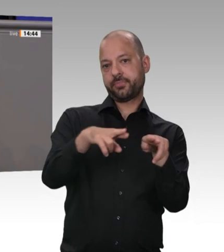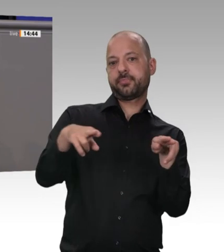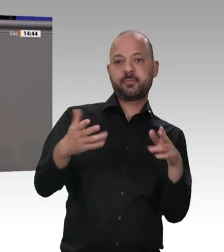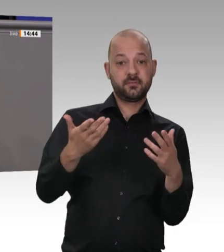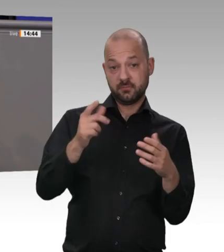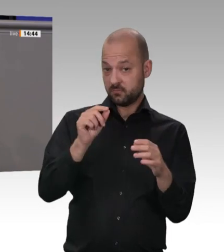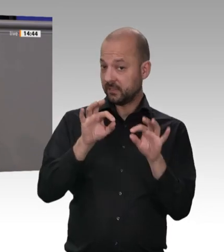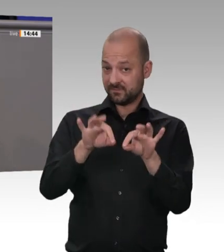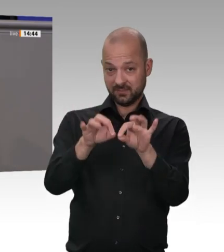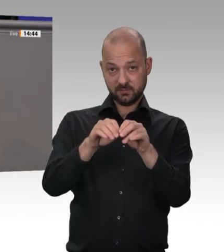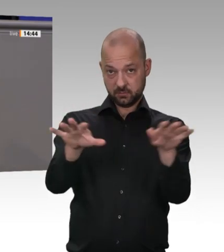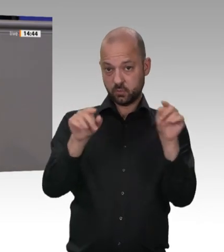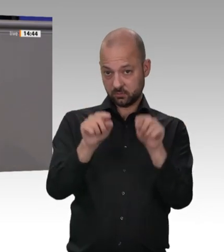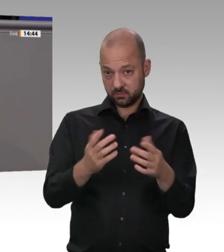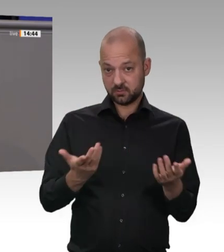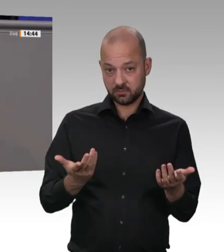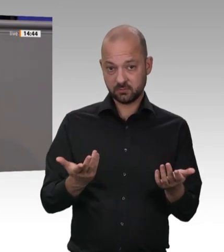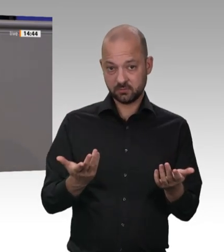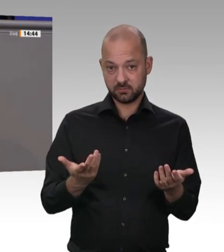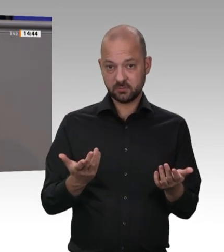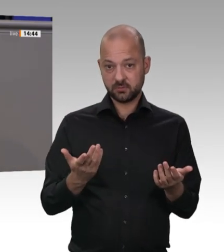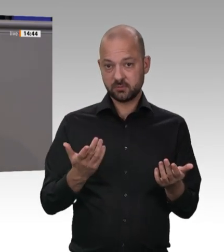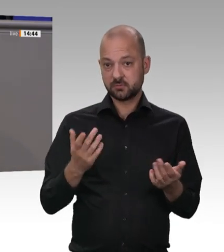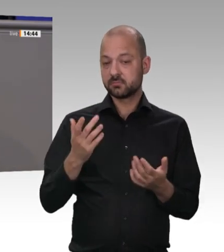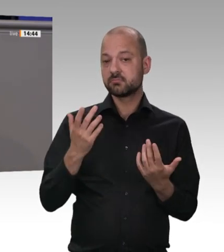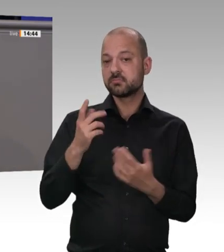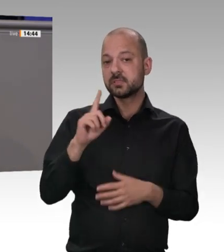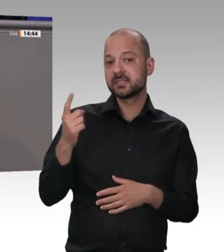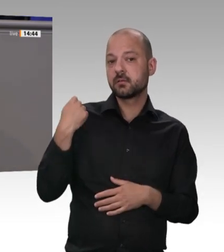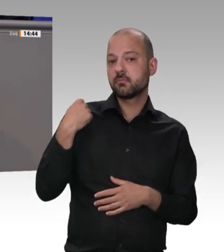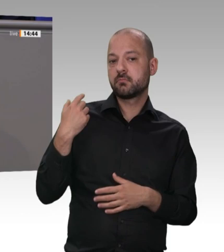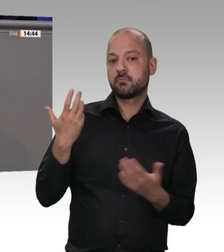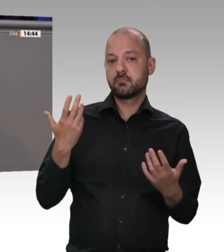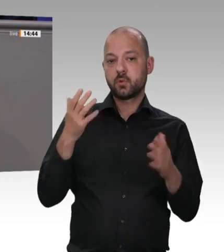dargestellt, worum es geht: Es geht um das Verbot von Leiharbeit und Werkverträgen